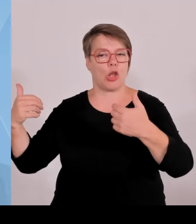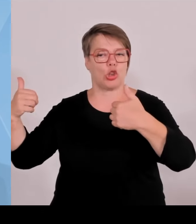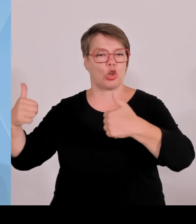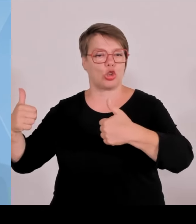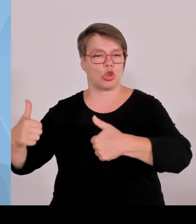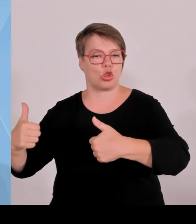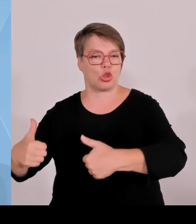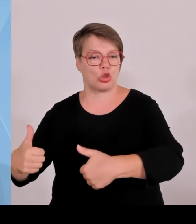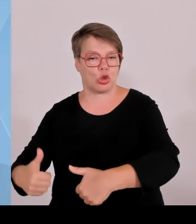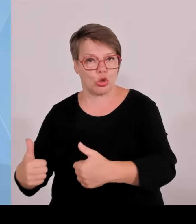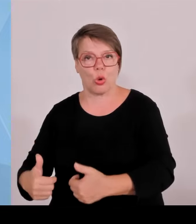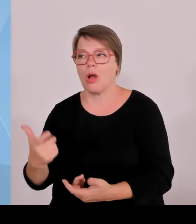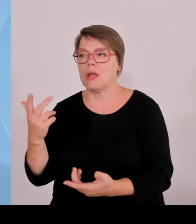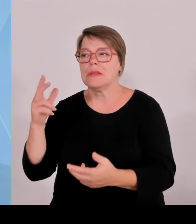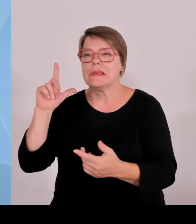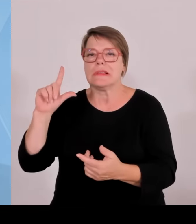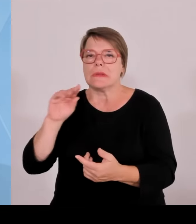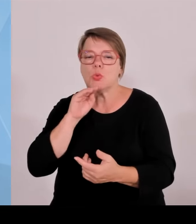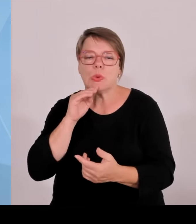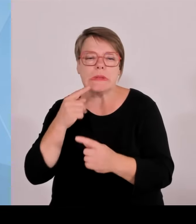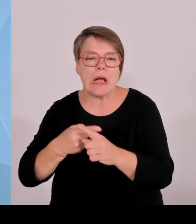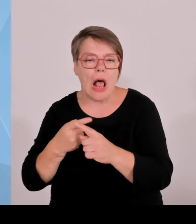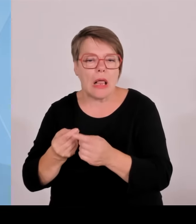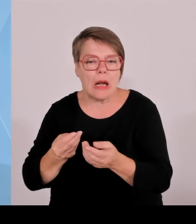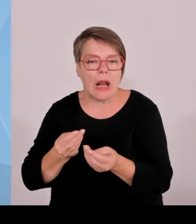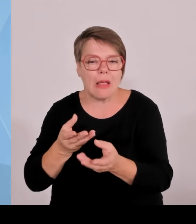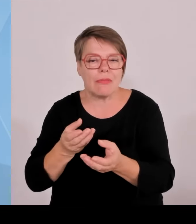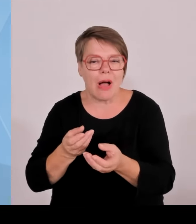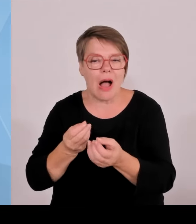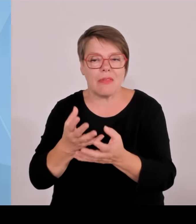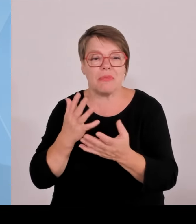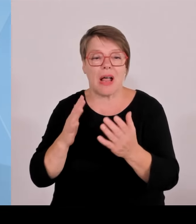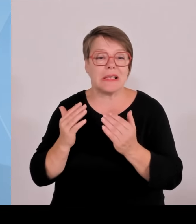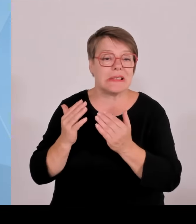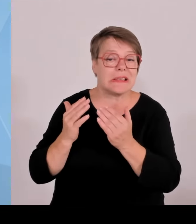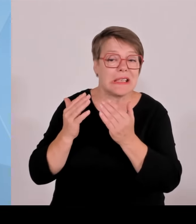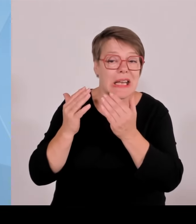nachwachsen. Und insofern sind wir hier gut aufgestellt. Es sind natürlich immer